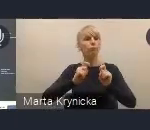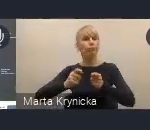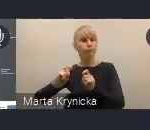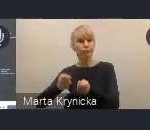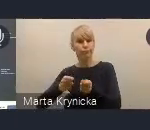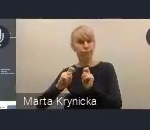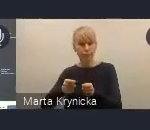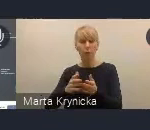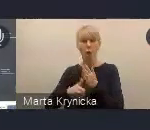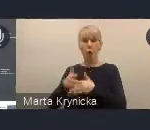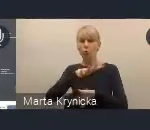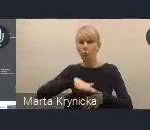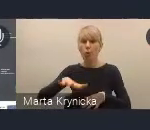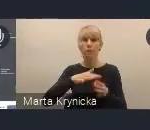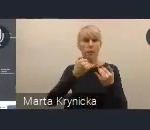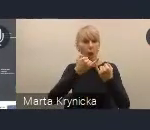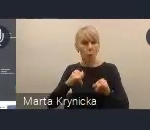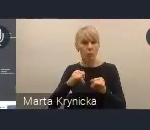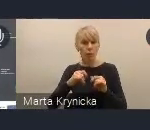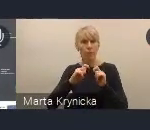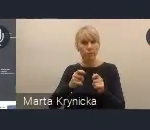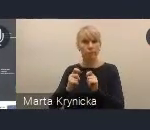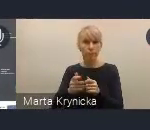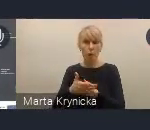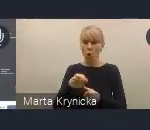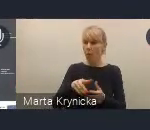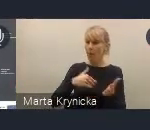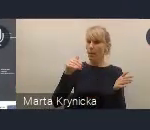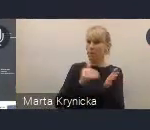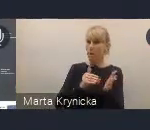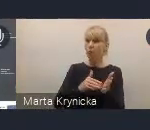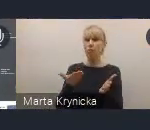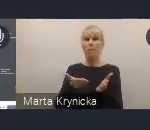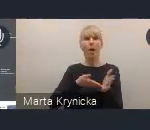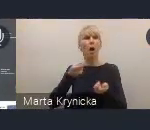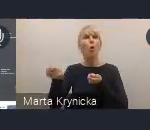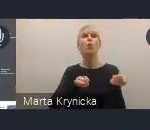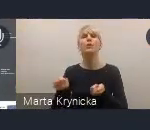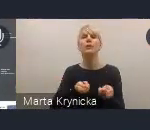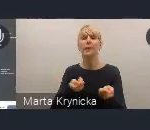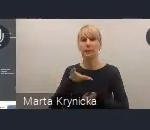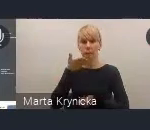które wskazywały na silną potrzebę koordynacji działań w ramach Krajowej Polityki Miejskiej